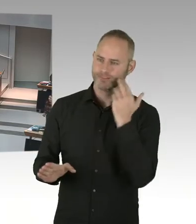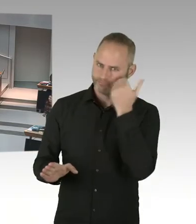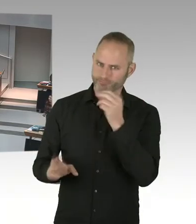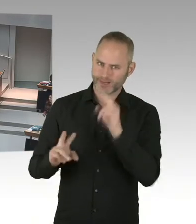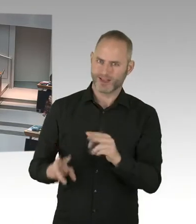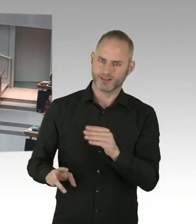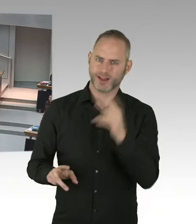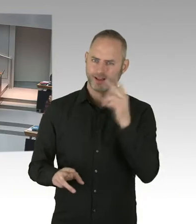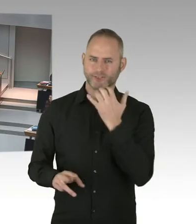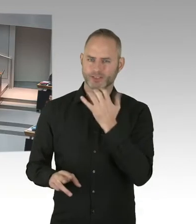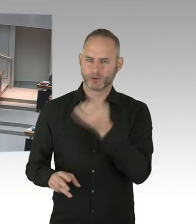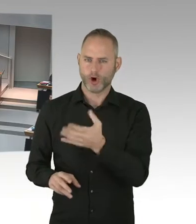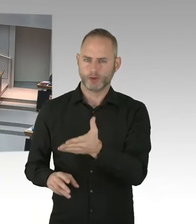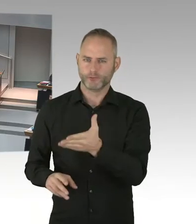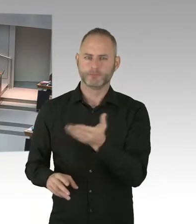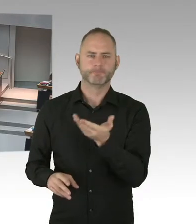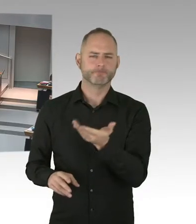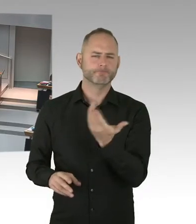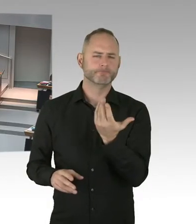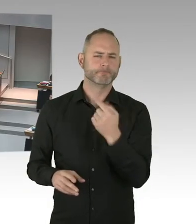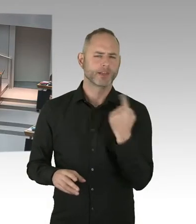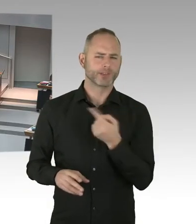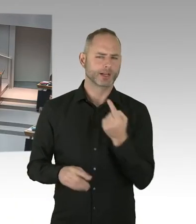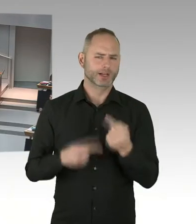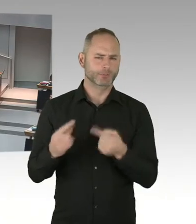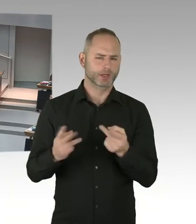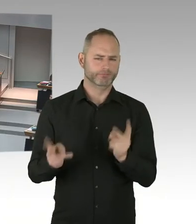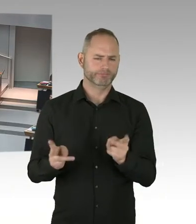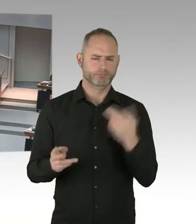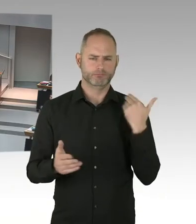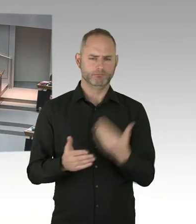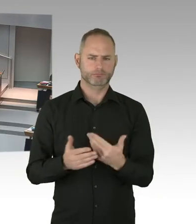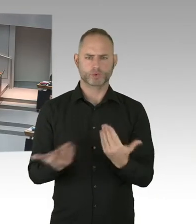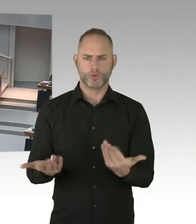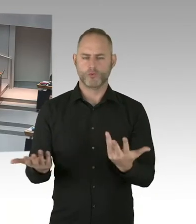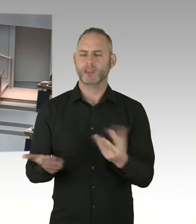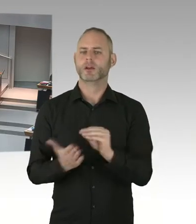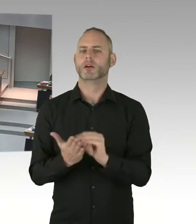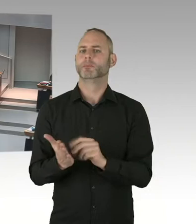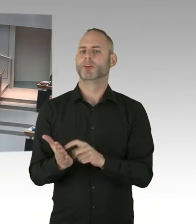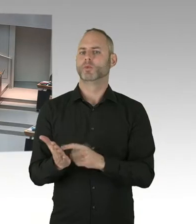vor das Bundesverfassungsgericht zu treten. Also wir, wie immer, werden wir die schriftliche Bewertung auswerten und das dann entscheiden.